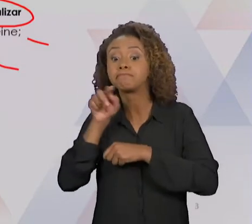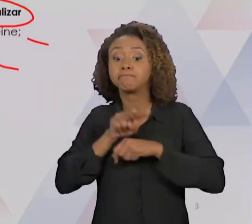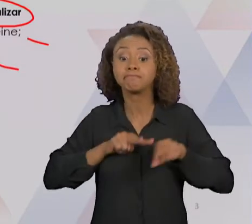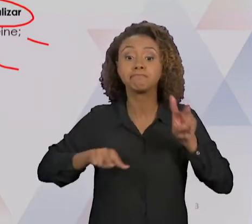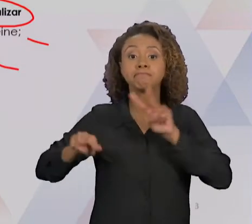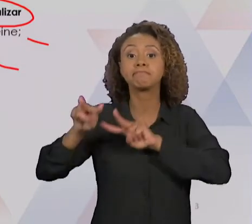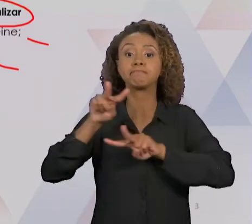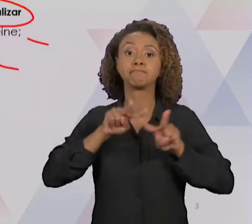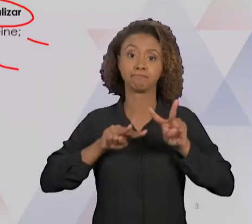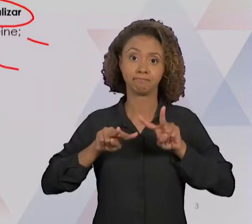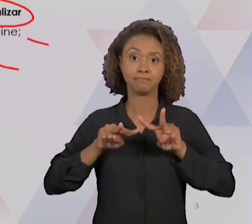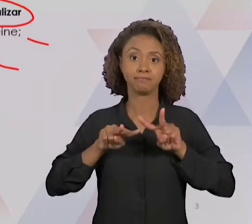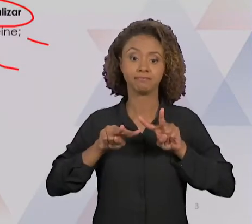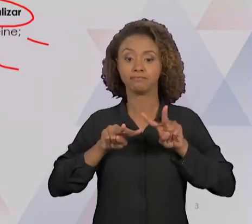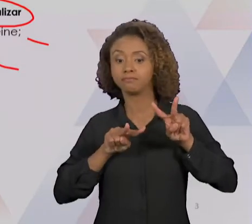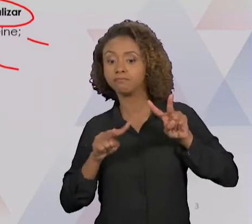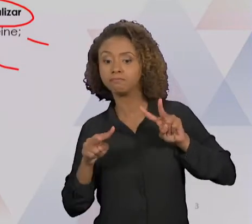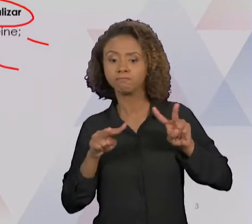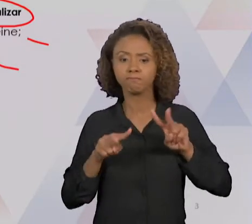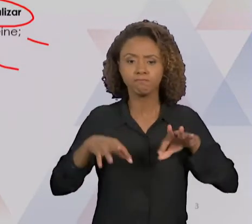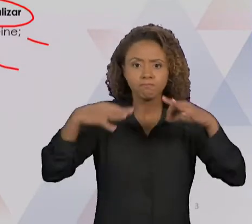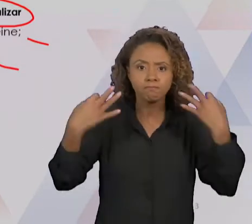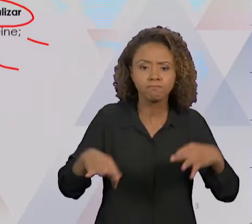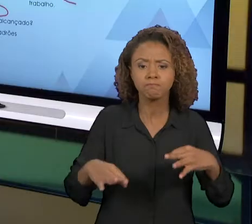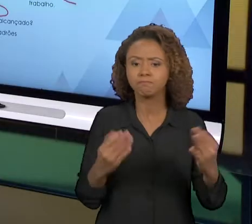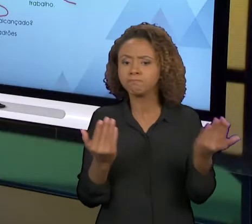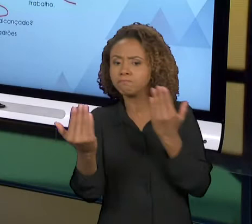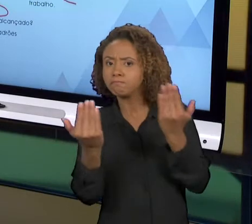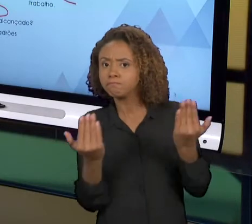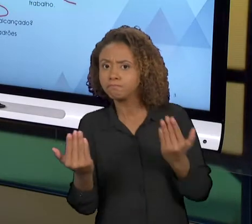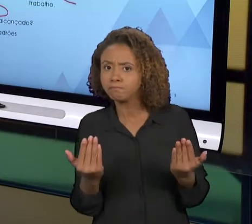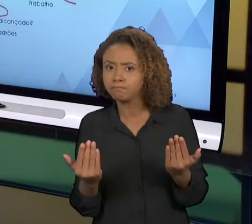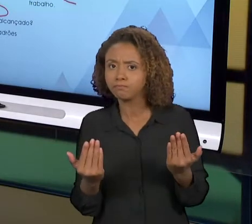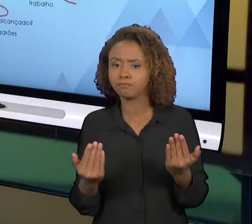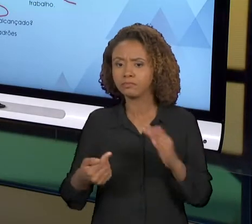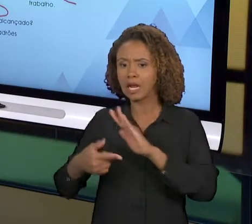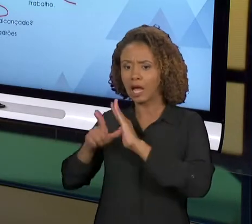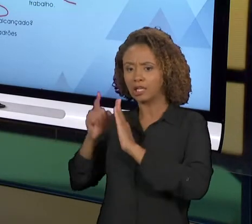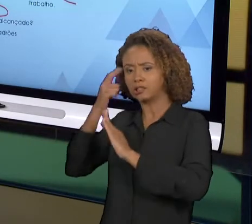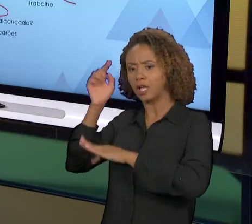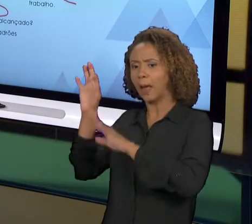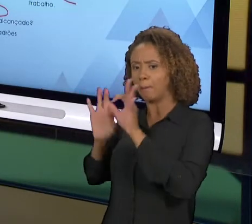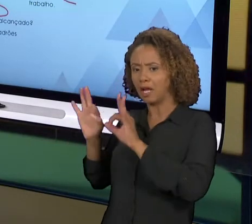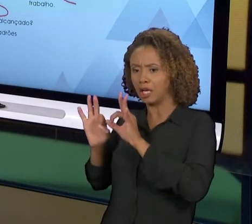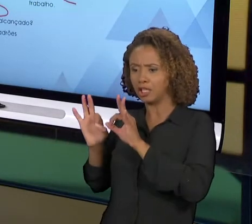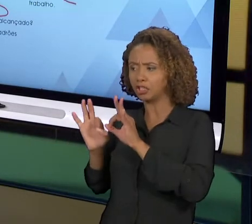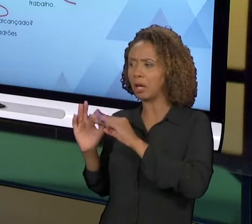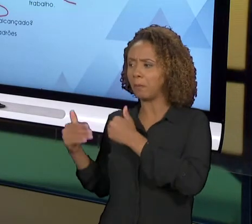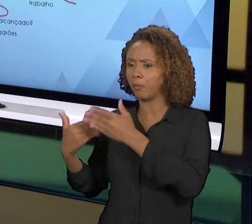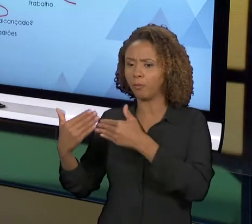AQUI A GENTE VAI VER SE O QUE FOI PLANEJADO FOI ALCANÇADO, A PARTIR DAQUELA MELHORIA QUE FOI